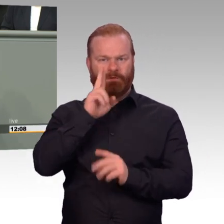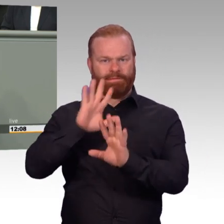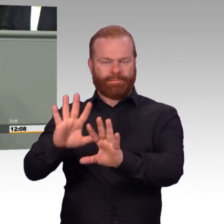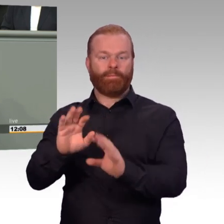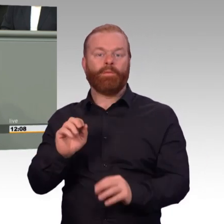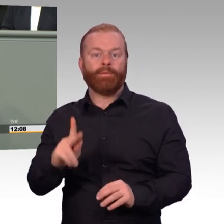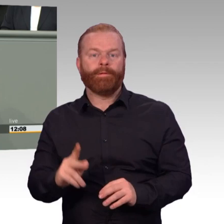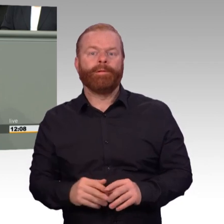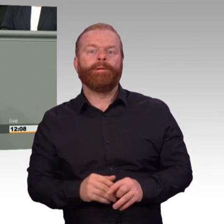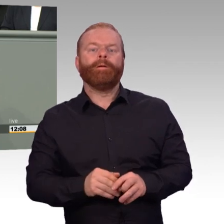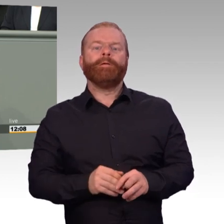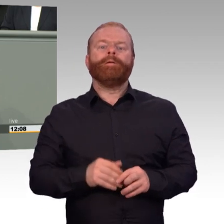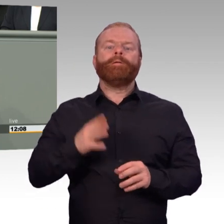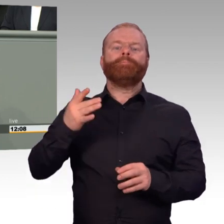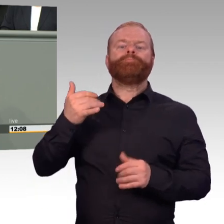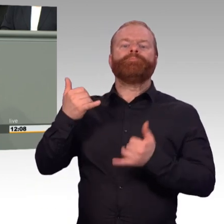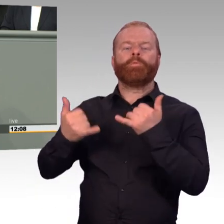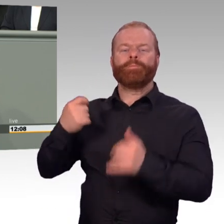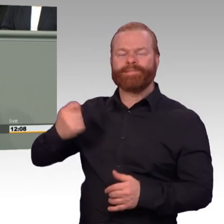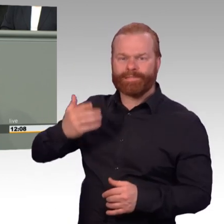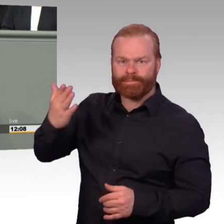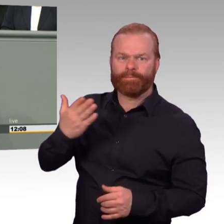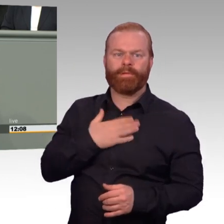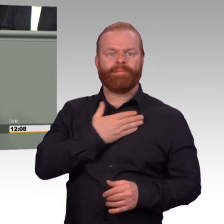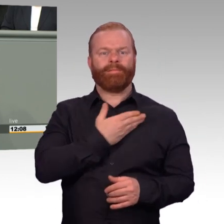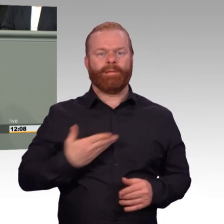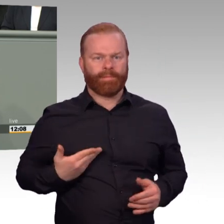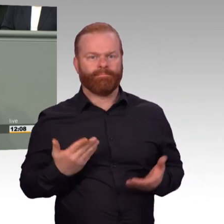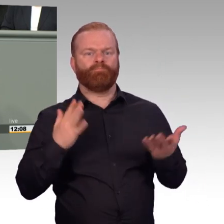nicht im Einsatz oder Manöver. Ungefähr ein Vierteljahr nach der Einführung